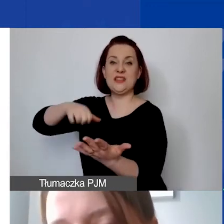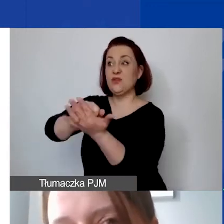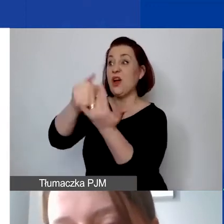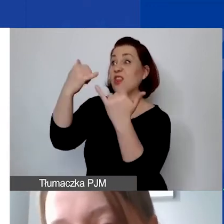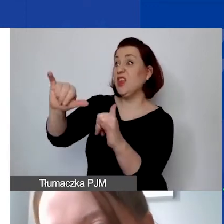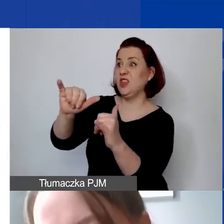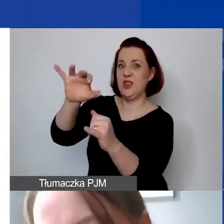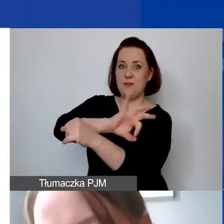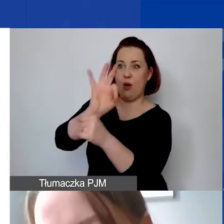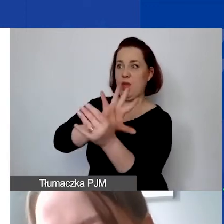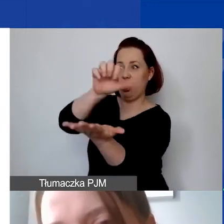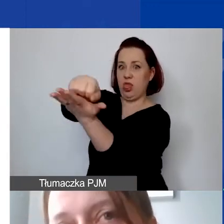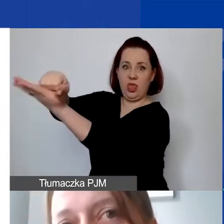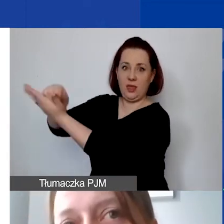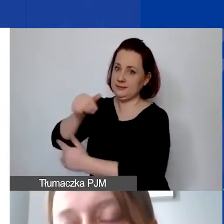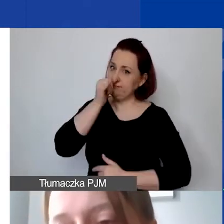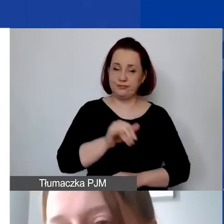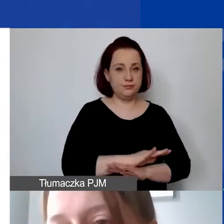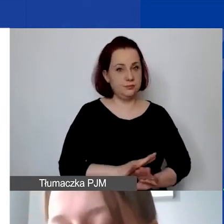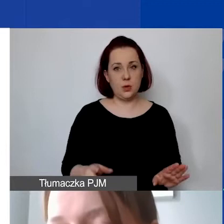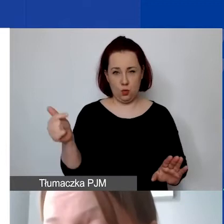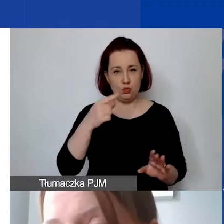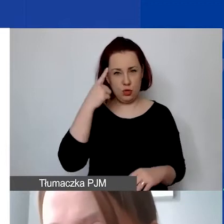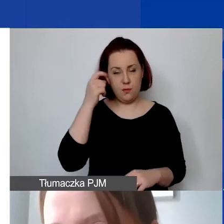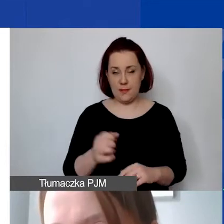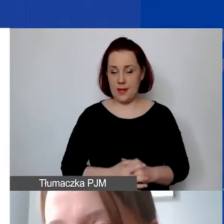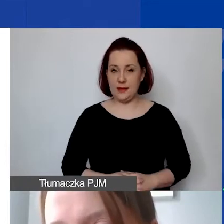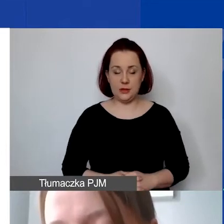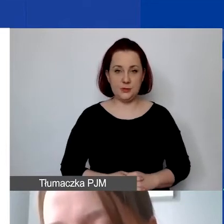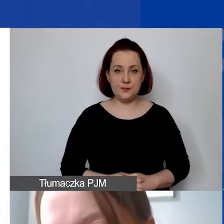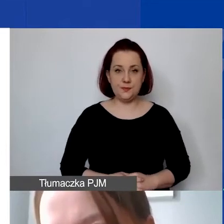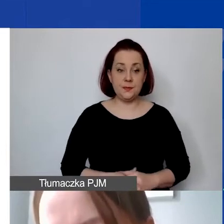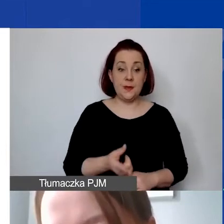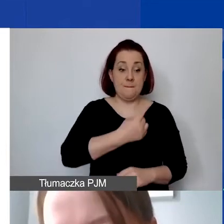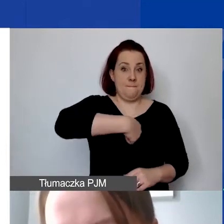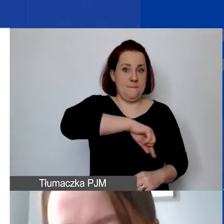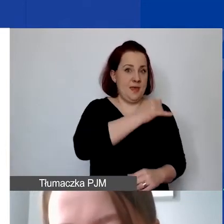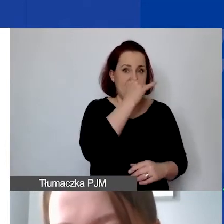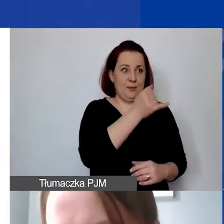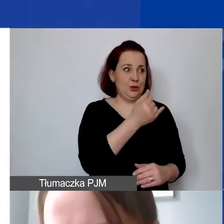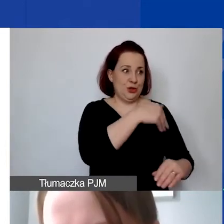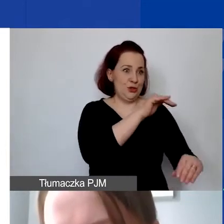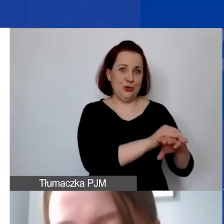Proszę także wziąć to pod uwagę, że niestety w drugą stronę od nas państwo nie mogą takiej zgody otrzymać.